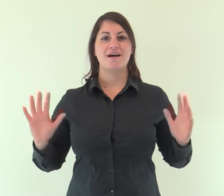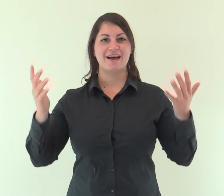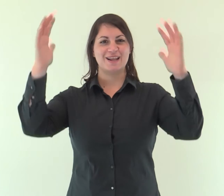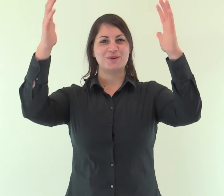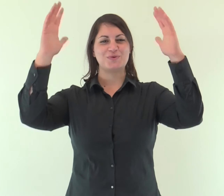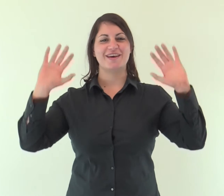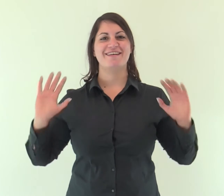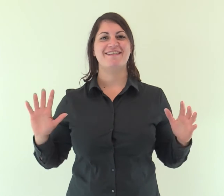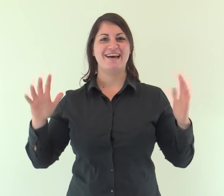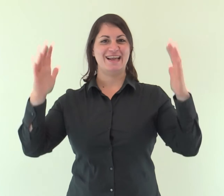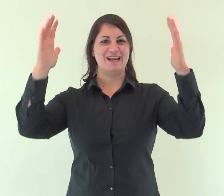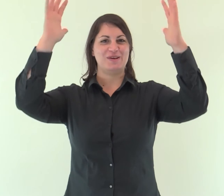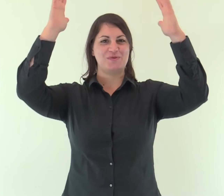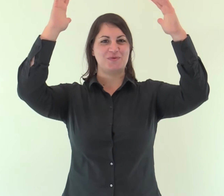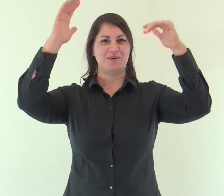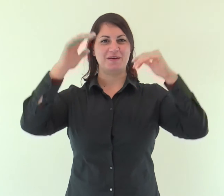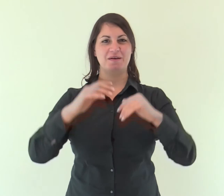Alleluia, alleluia.